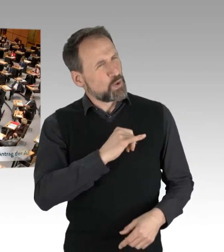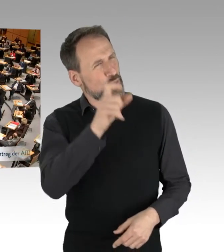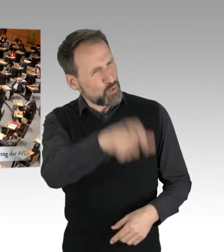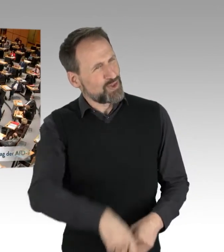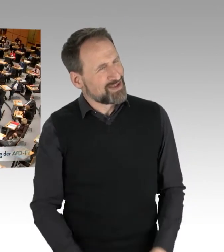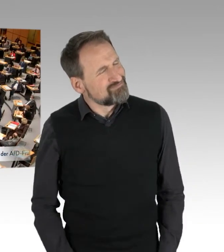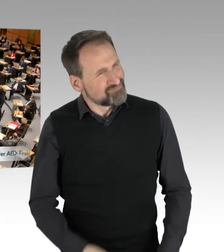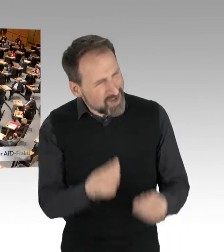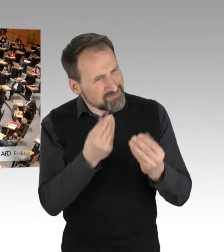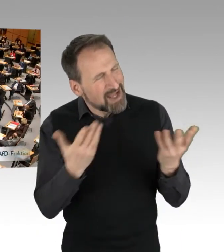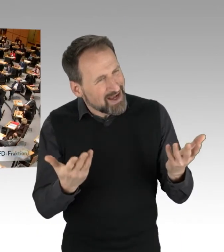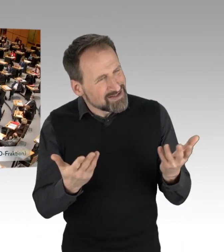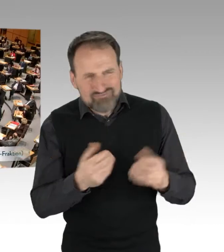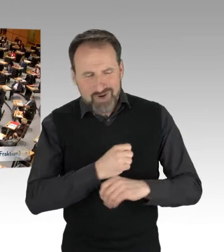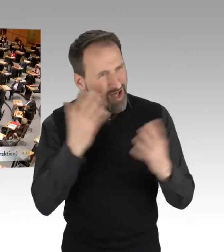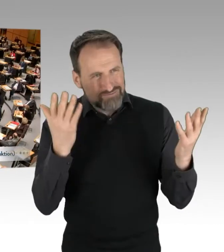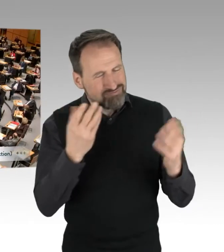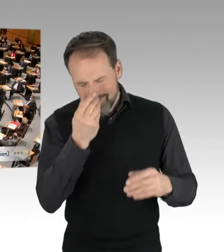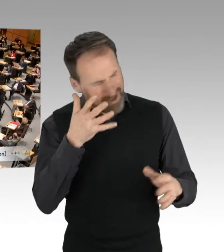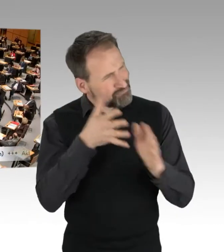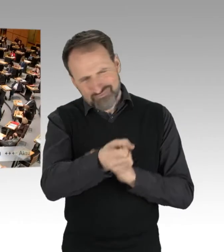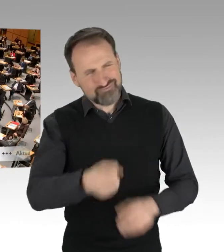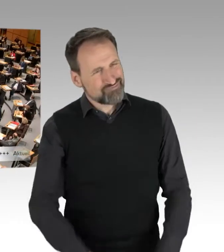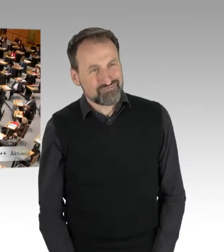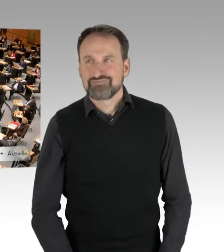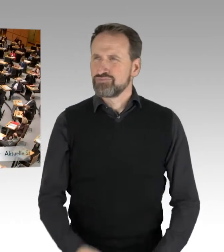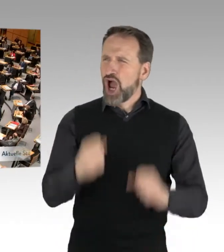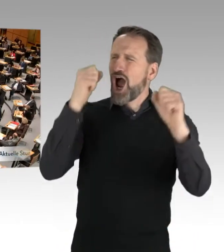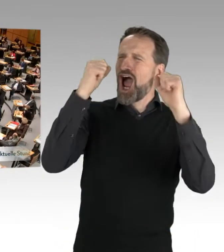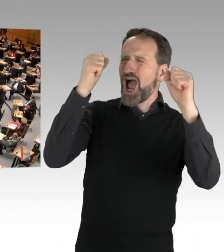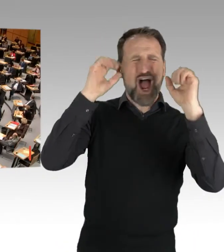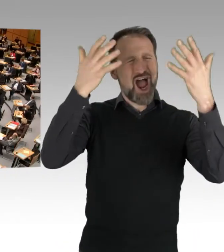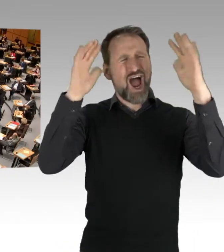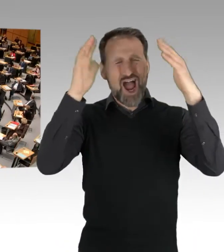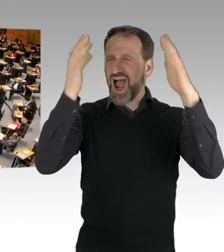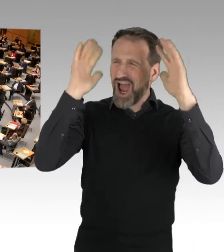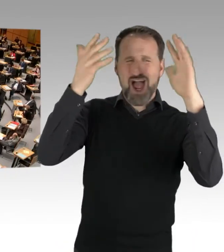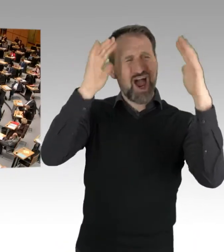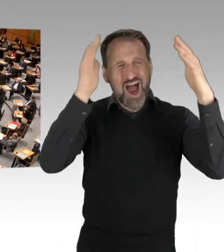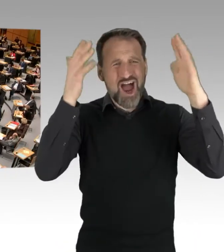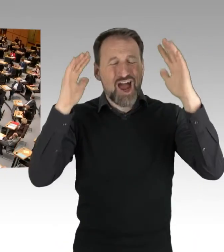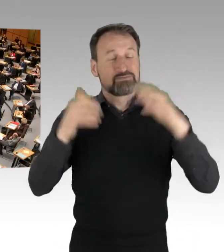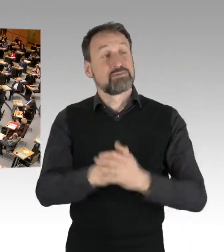Man merkt es auch daran ... (Jubel, Applaus) Man merkt es übrigens auch daran,